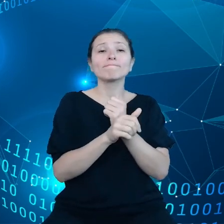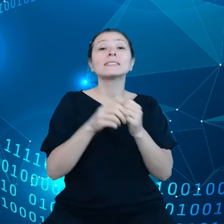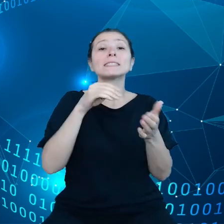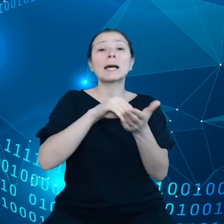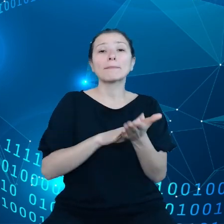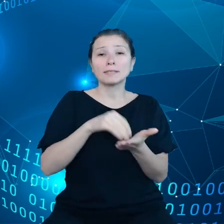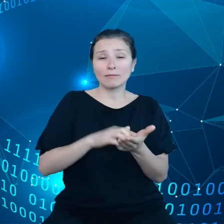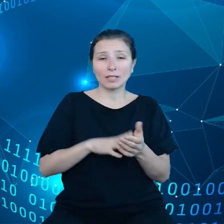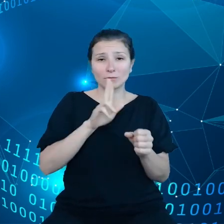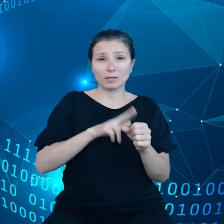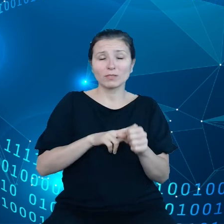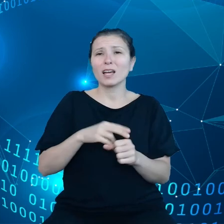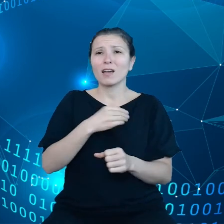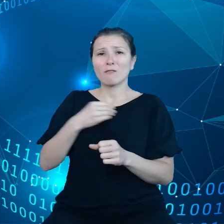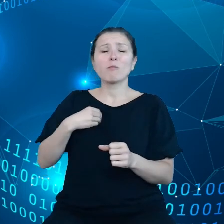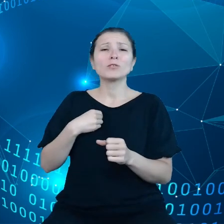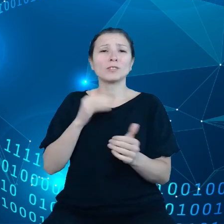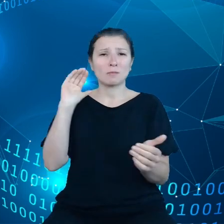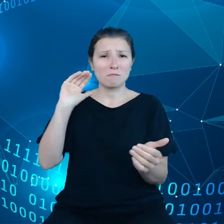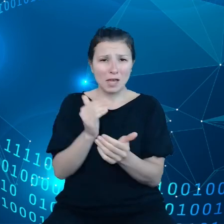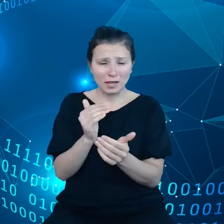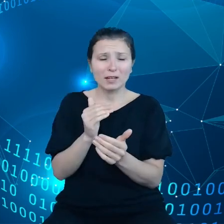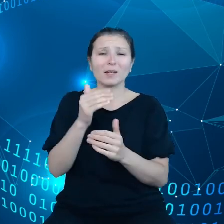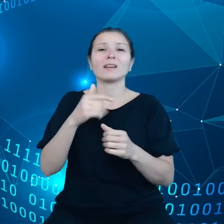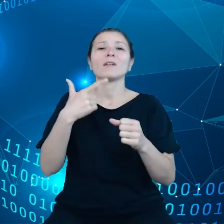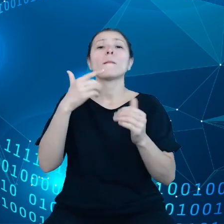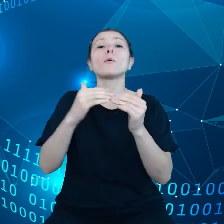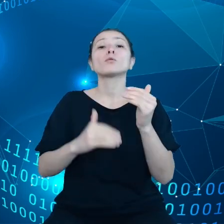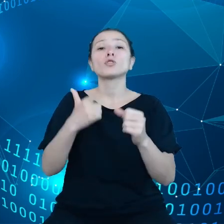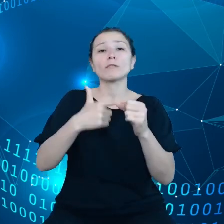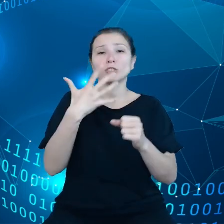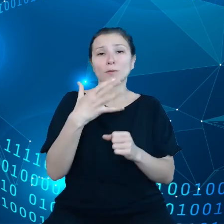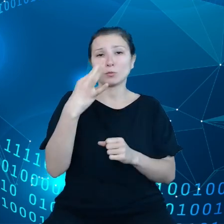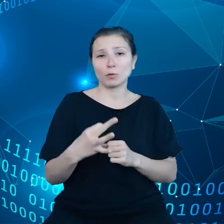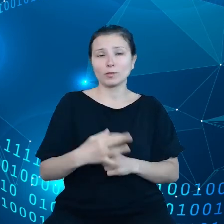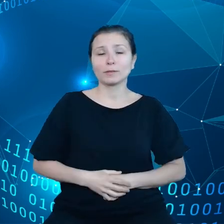poniżej 25%, natomiast jeżeli chodzi o bardziej zaawansowane usługi, na